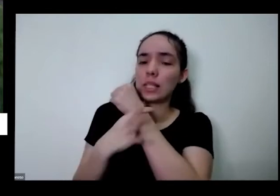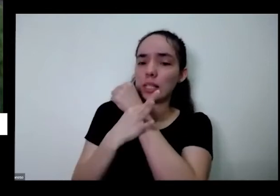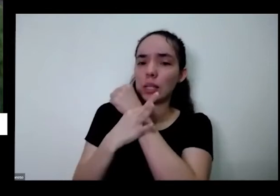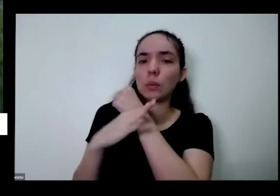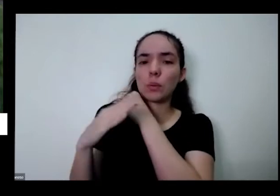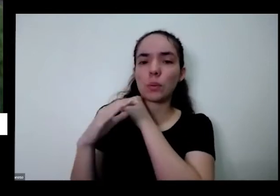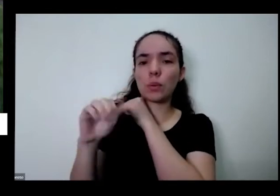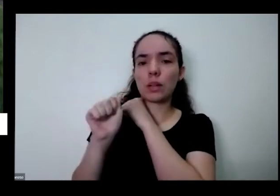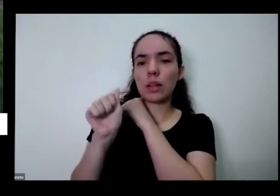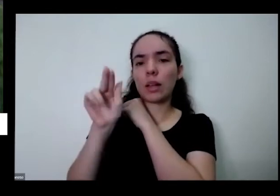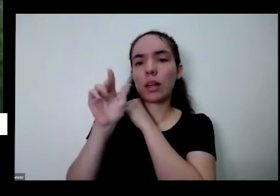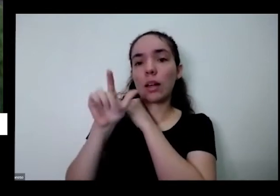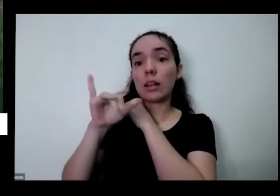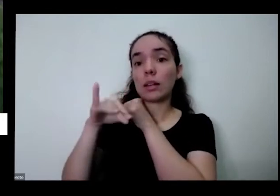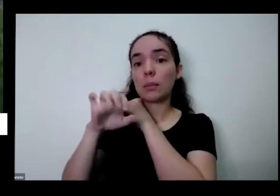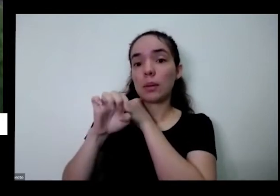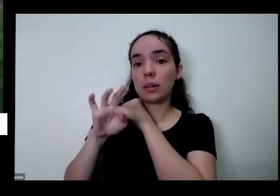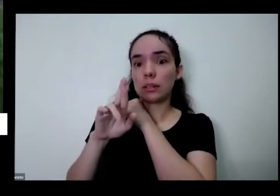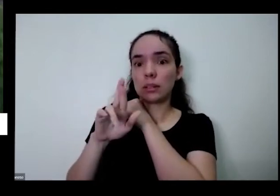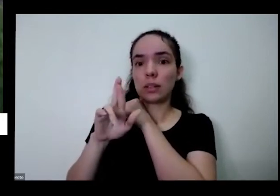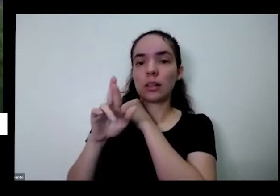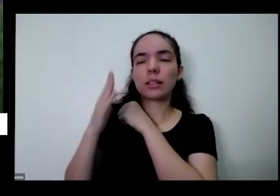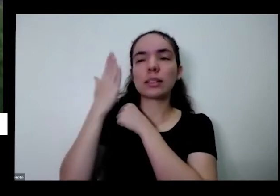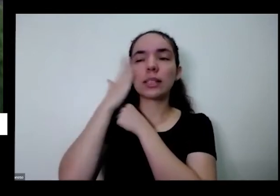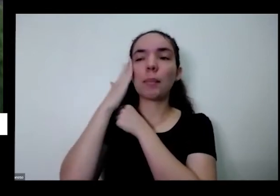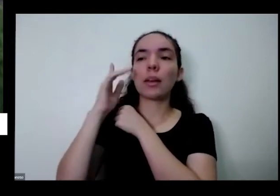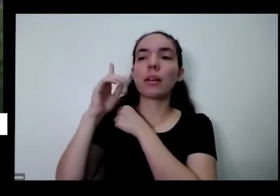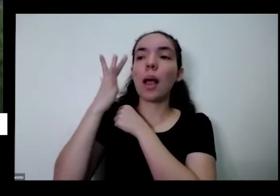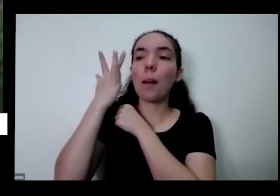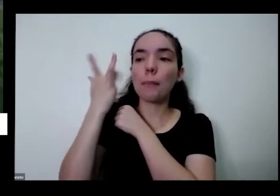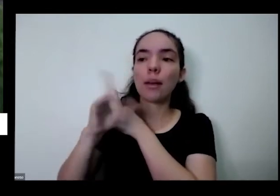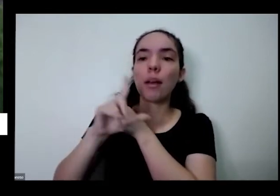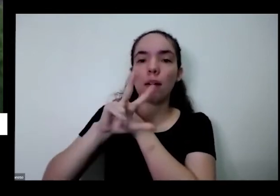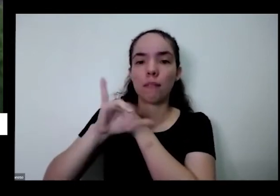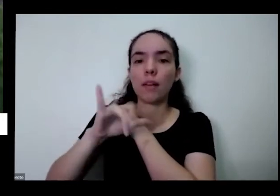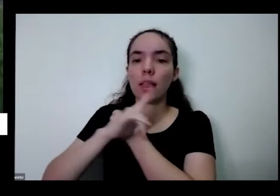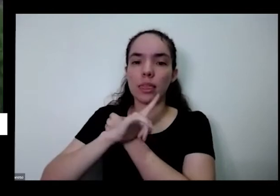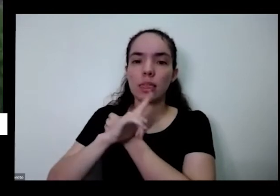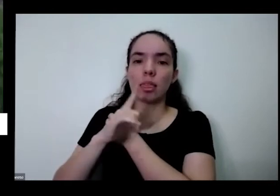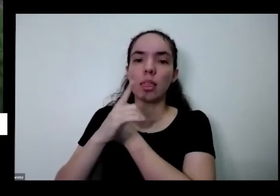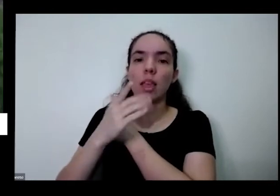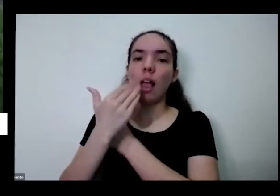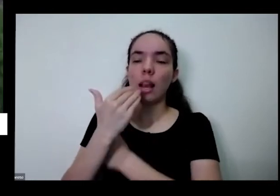hoje e saber que amanhã você vai ter também é é uma coisa que infelizmente no nosso país